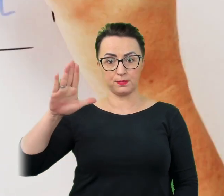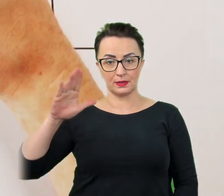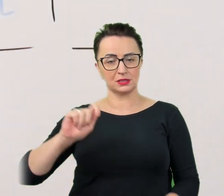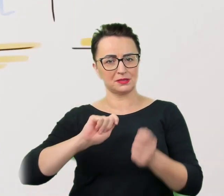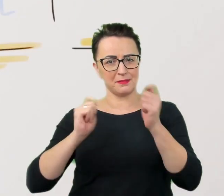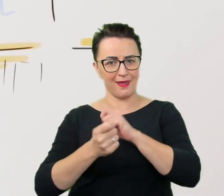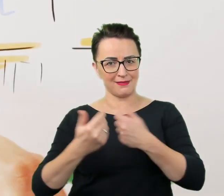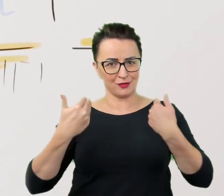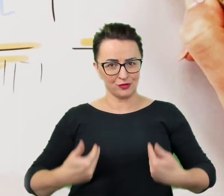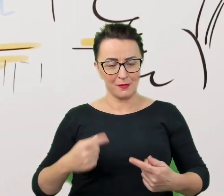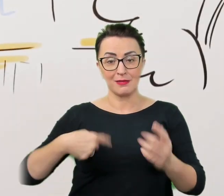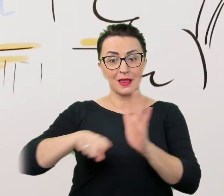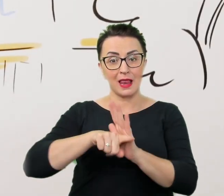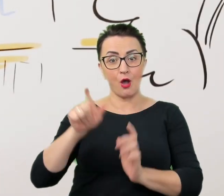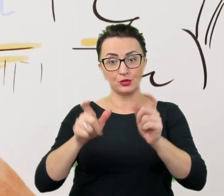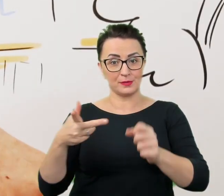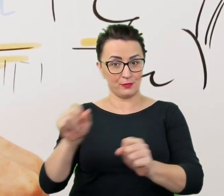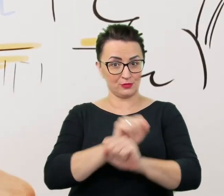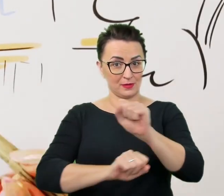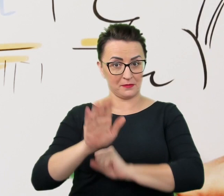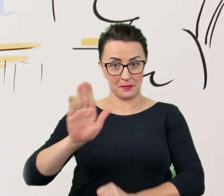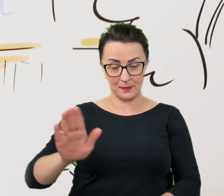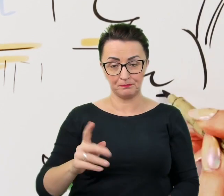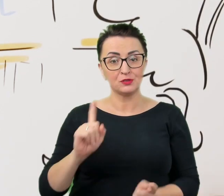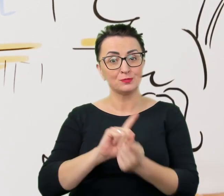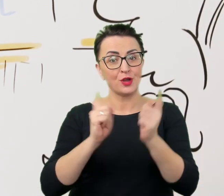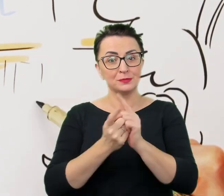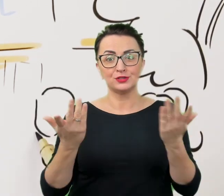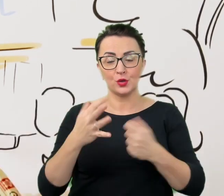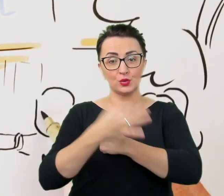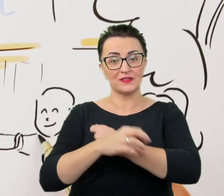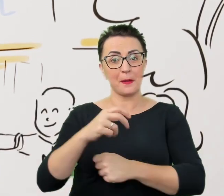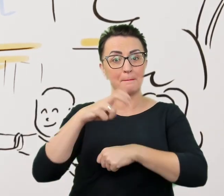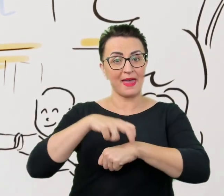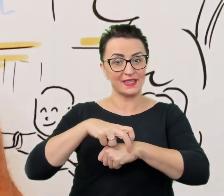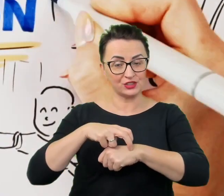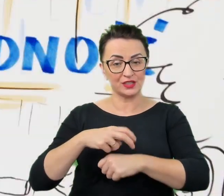Spotykamy się na Uniwersytecie Medycznym w Lublinie, gdzie zaangażowanie uczelni w otwartość i dostępność wychodzi poza podręczniki i sale wykładowe. Spotykamy się na Uniwersytecie Medycznym w Lublinie, gdzie zaangażowanie uczelni w otwartość i dostępność